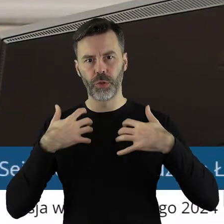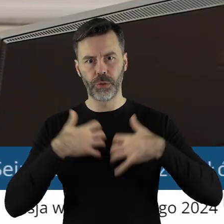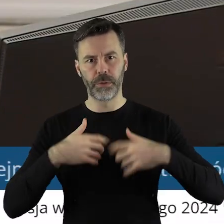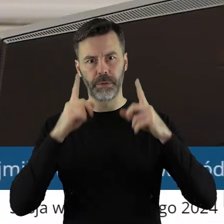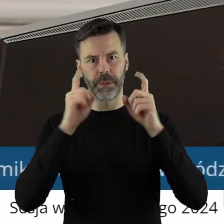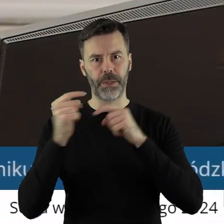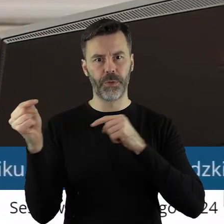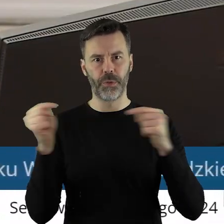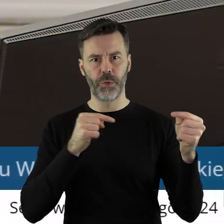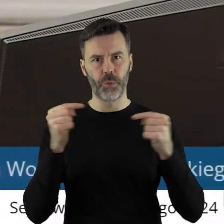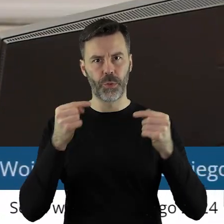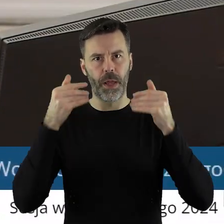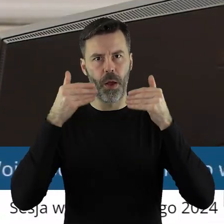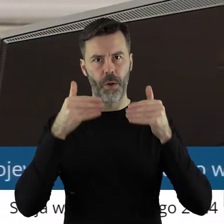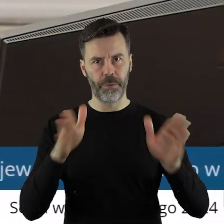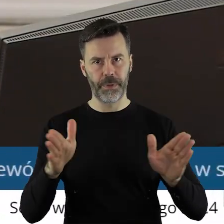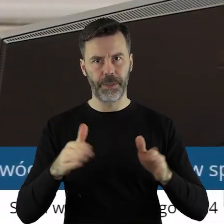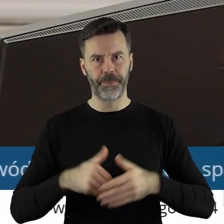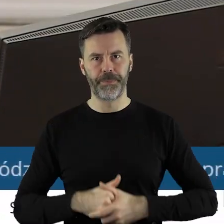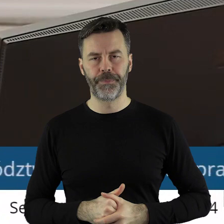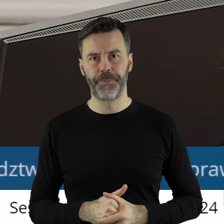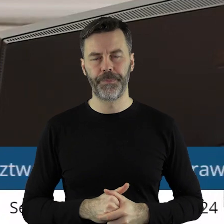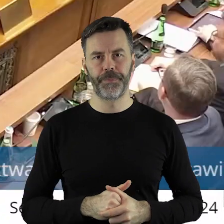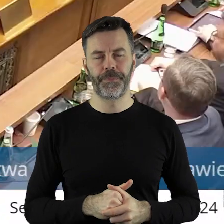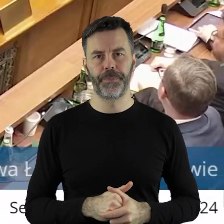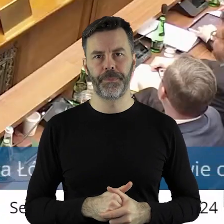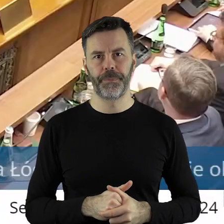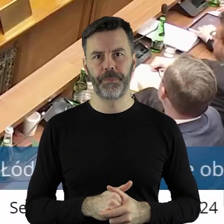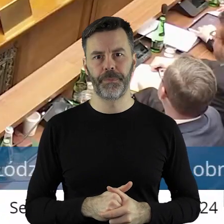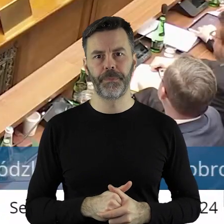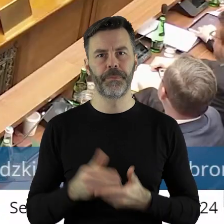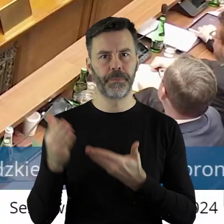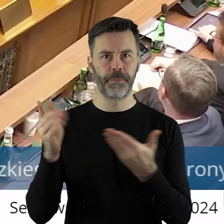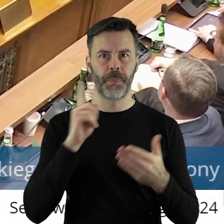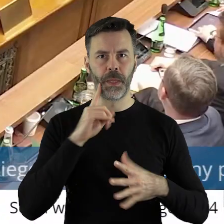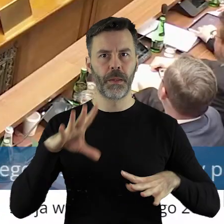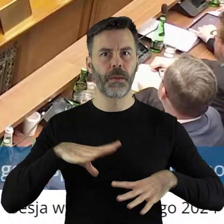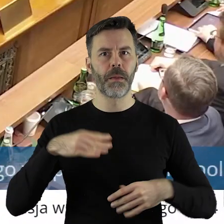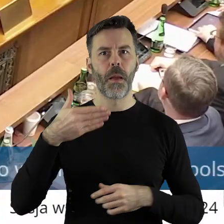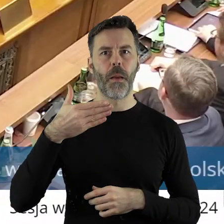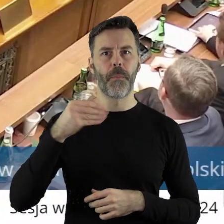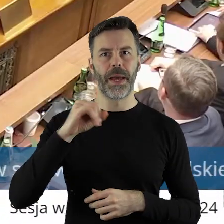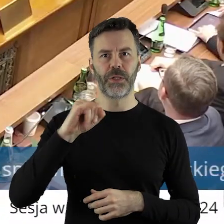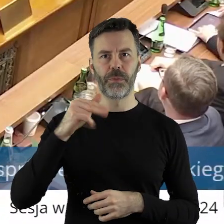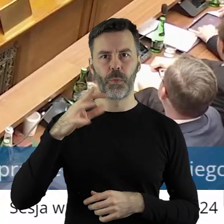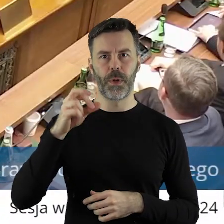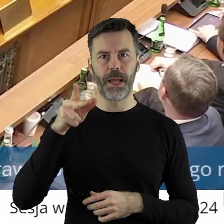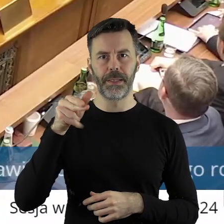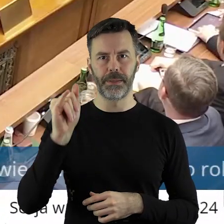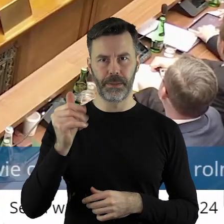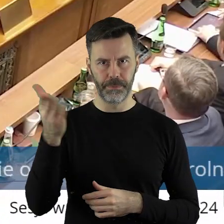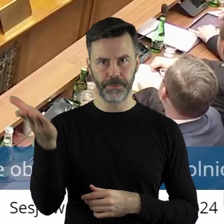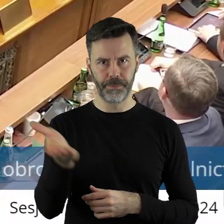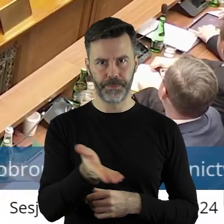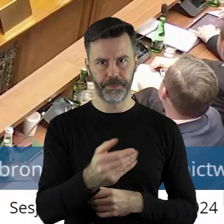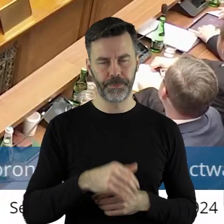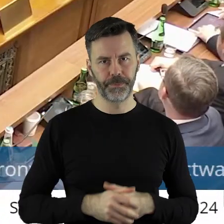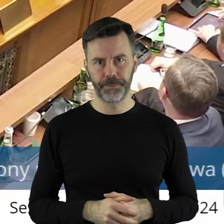Otwieram dyskusję w tym punkcie. Proszę bardzo Marcin Bugajski.